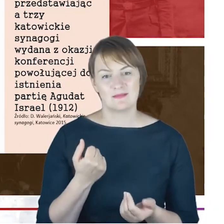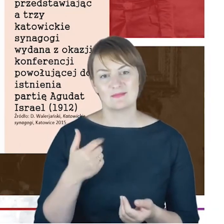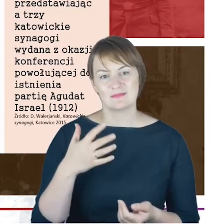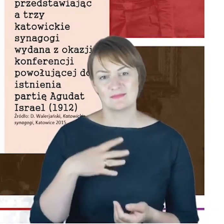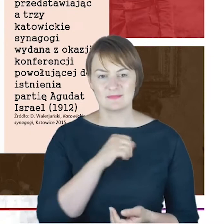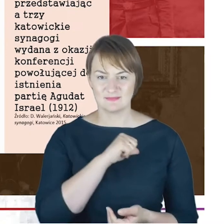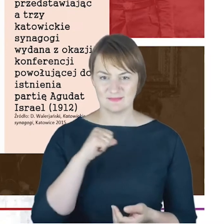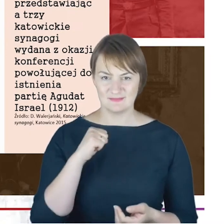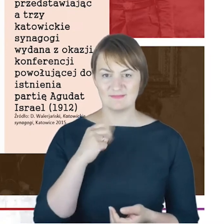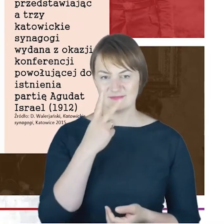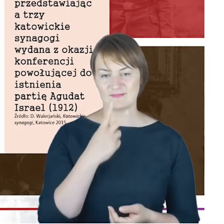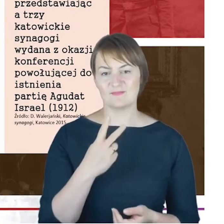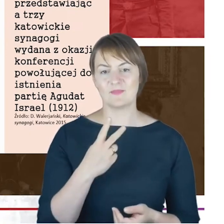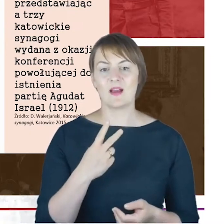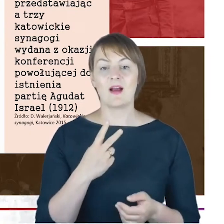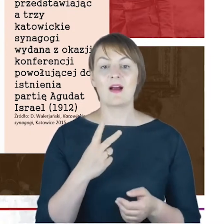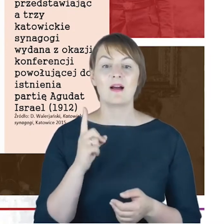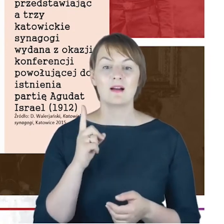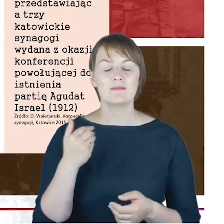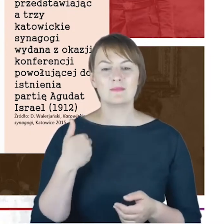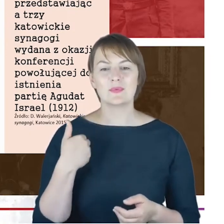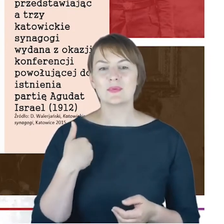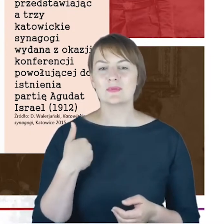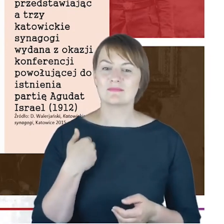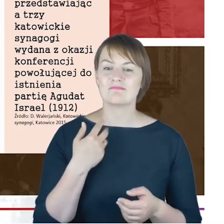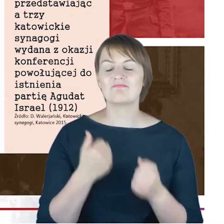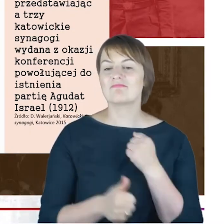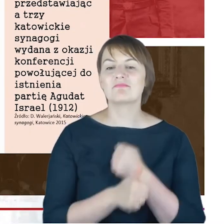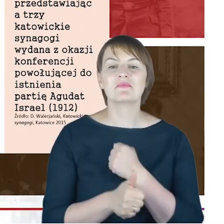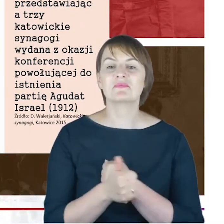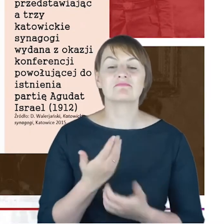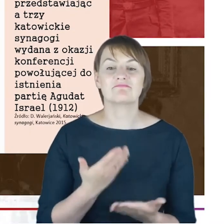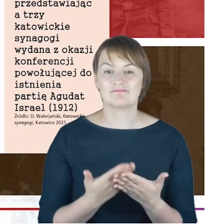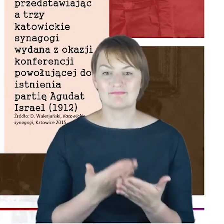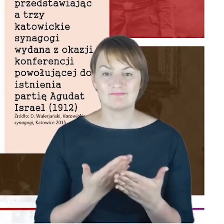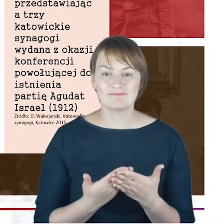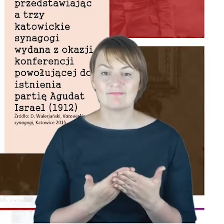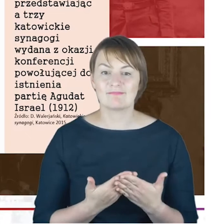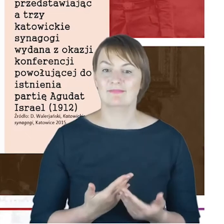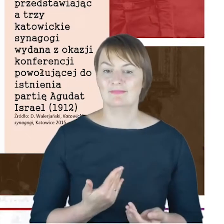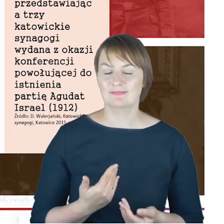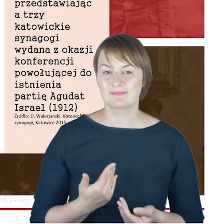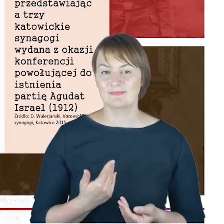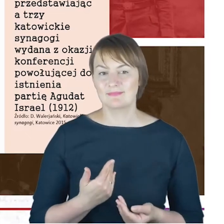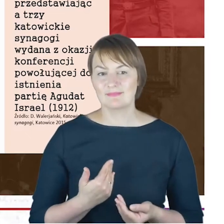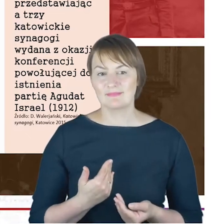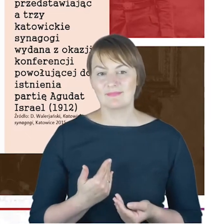Ale ta pocztówka została wydana z bardzo z powodu bardzo ciekawej okoliczności, a mianowicie z powodu konferencji,